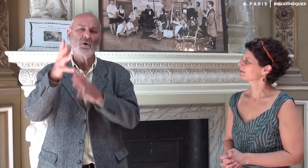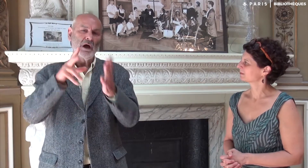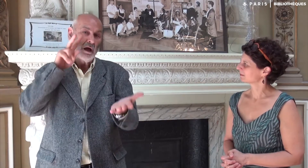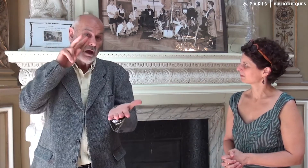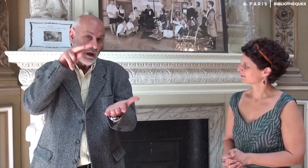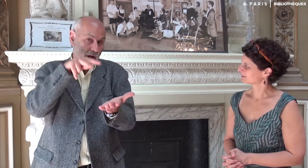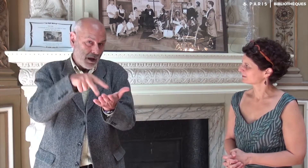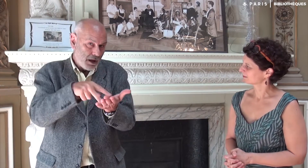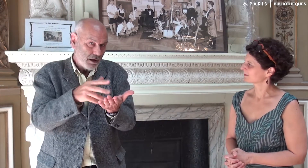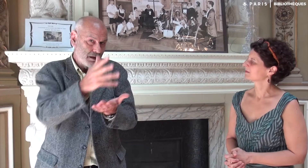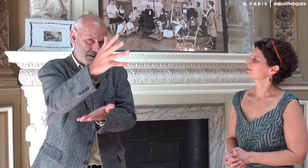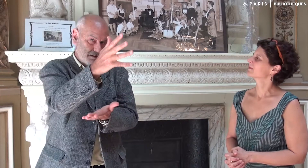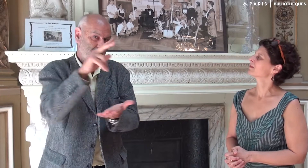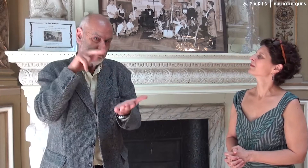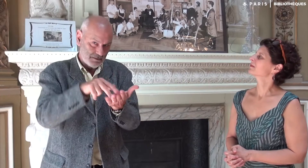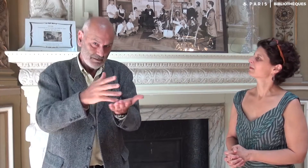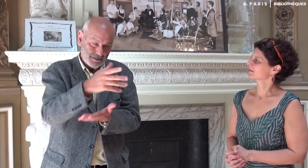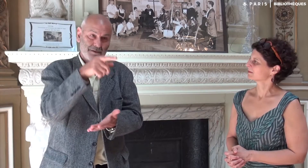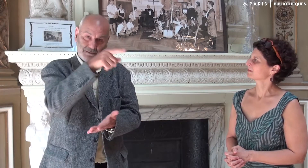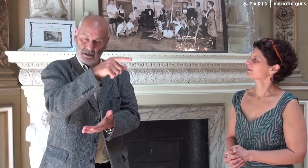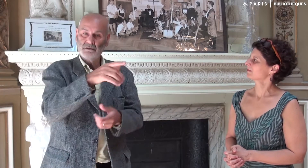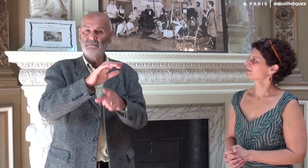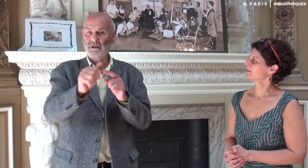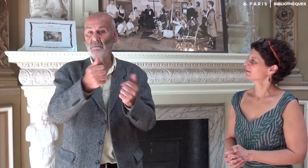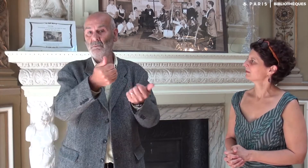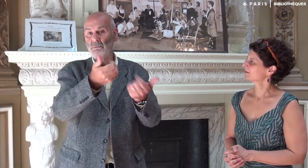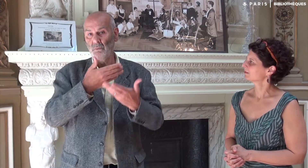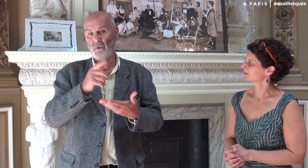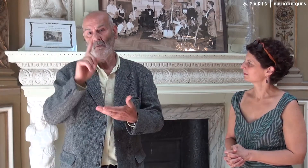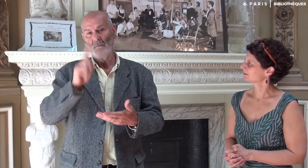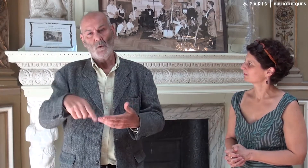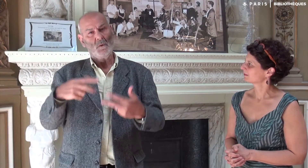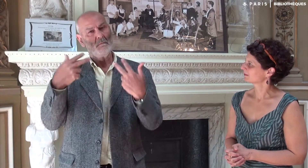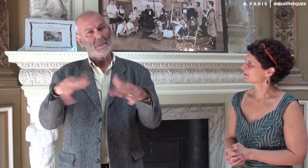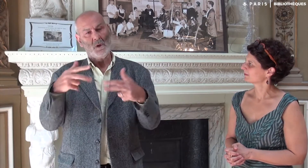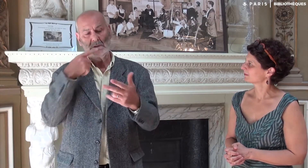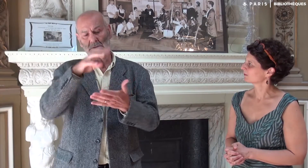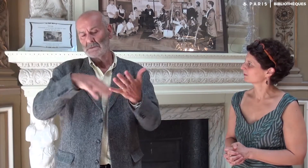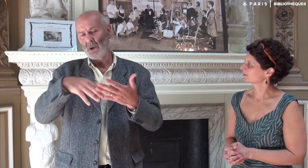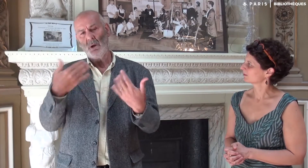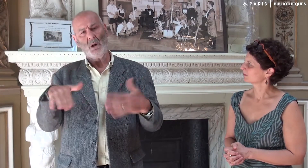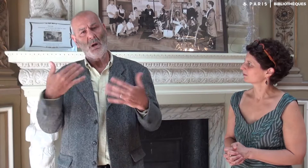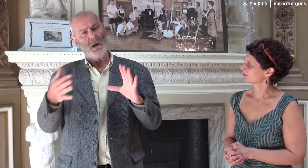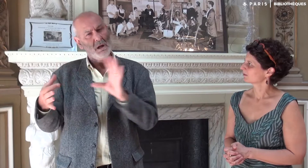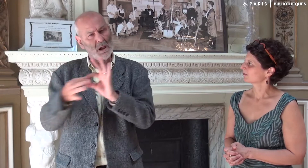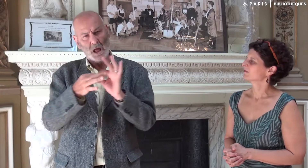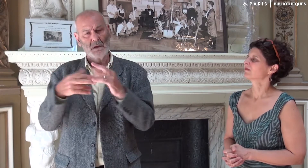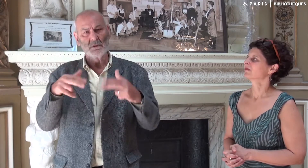dont voici le signe. Il m’a proposé de faire une vidéo du texte en lien avec le livre.